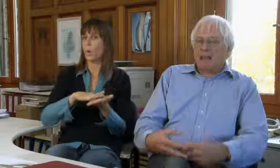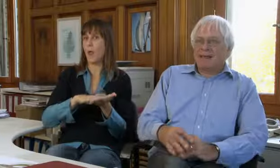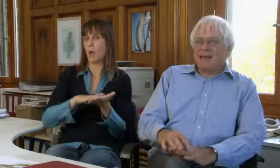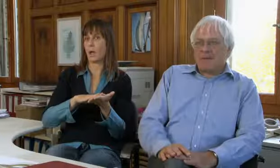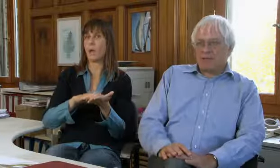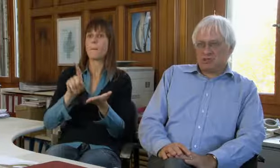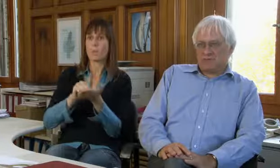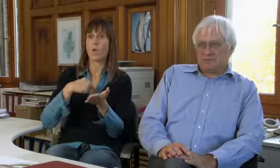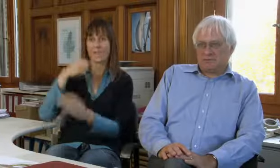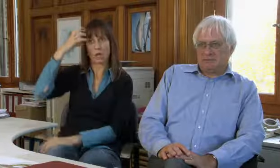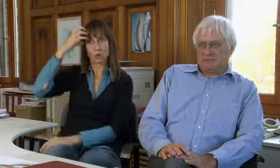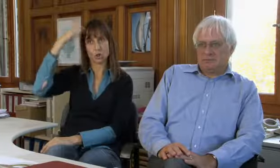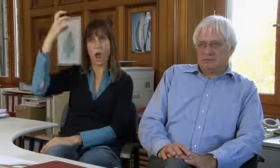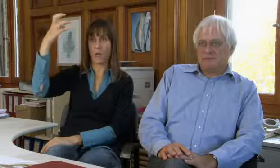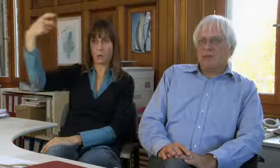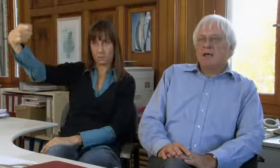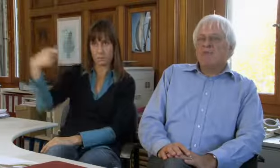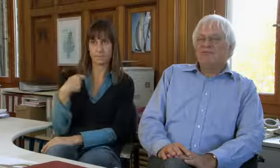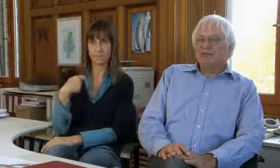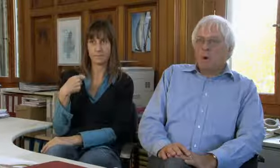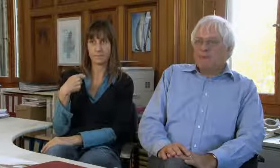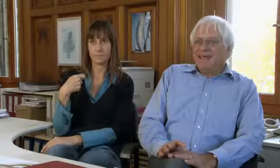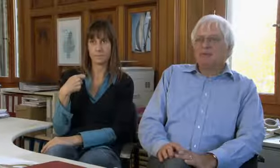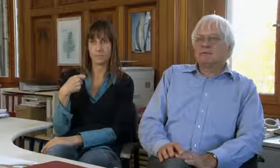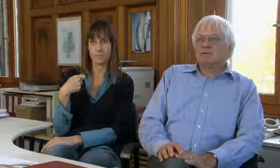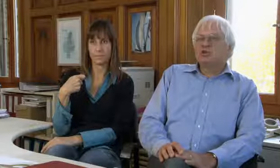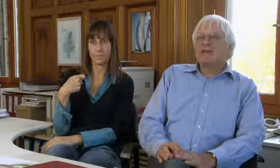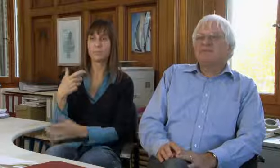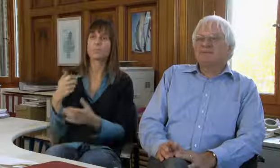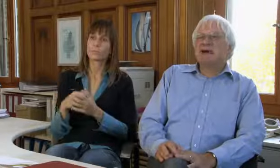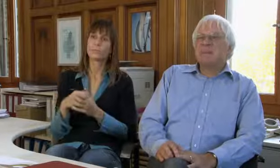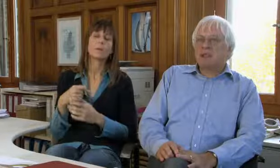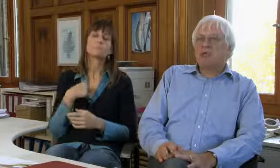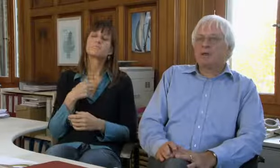Gesetze von der staatlichen Gemeinschaft.